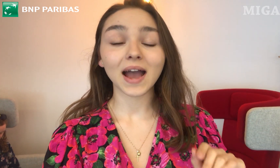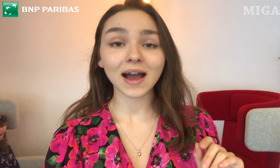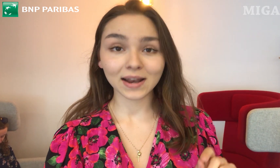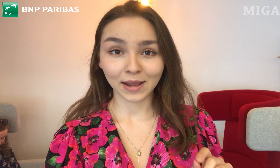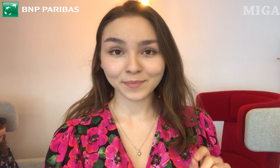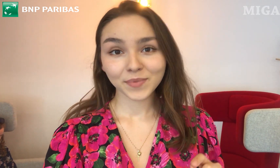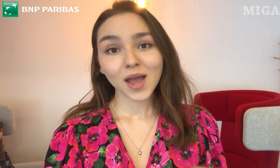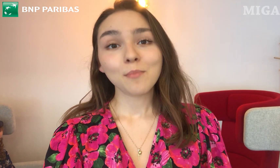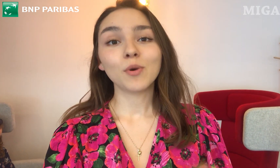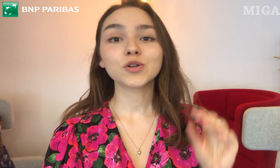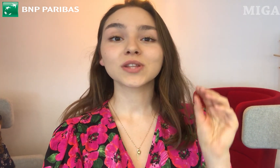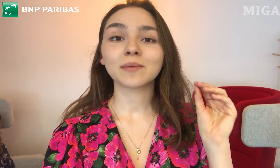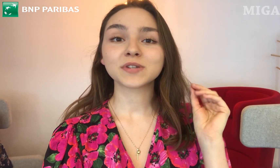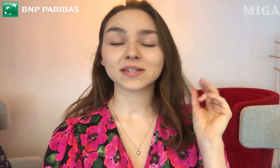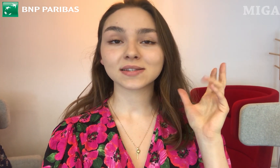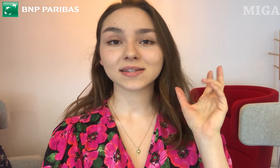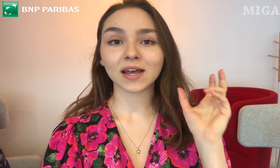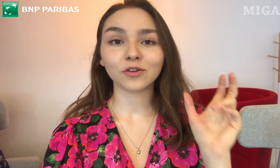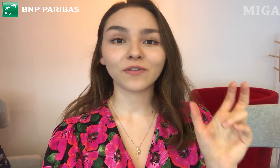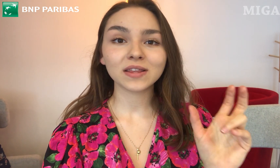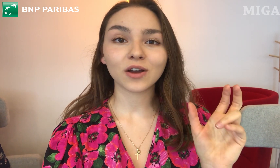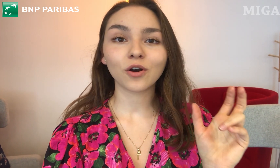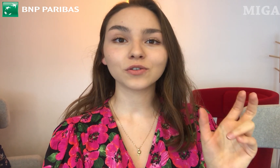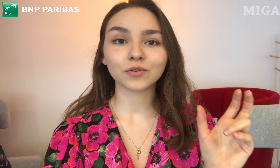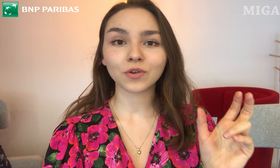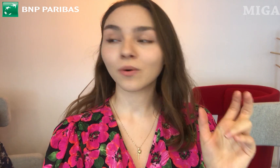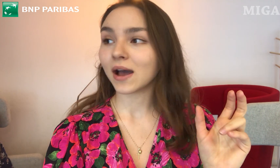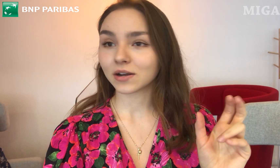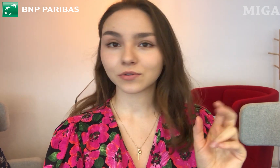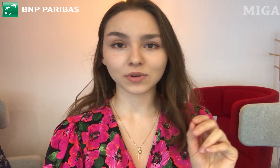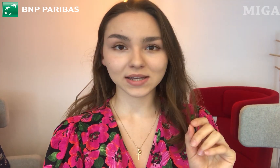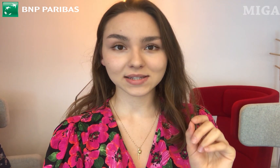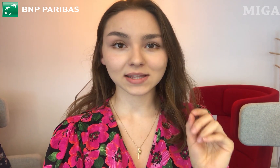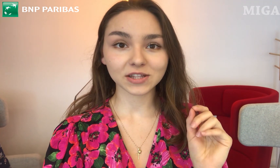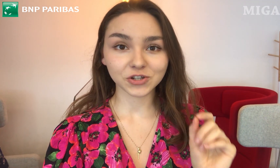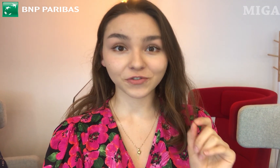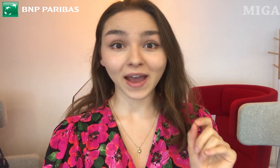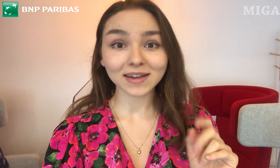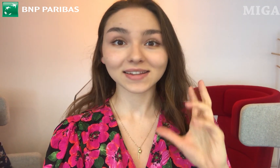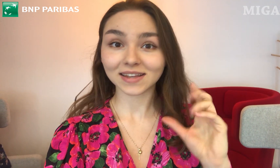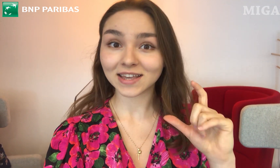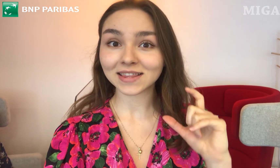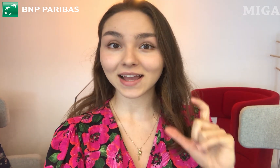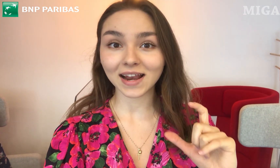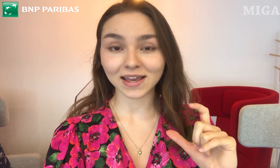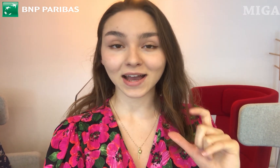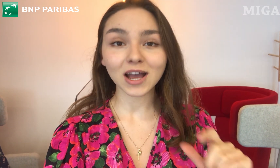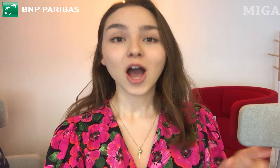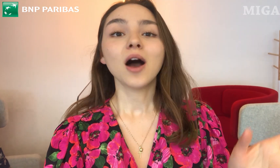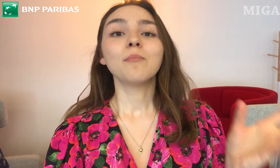Ale! Można przez zeskanowanie kodu QR, który jest na drzwiach, na takich naklejkach